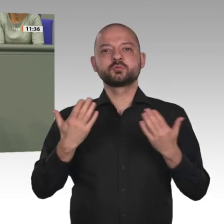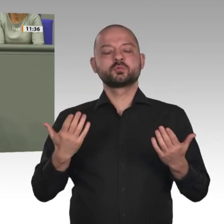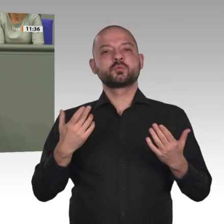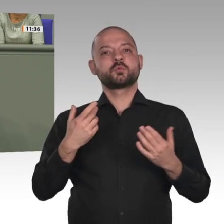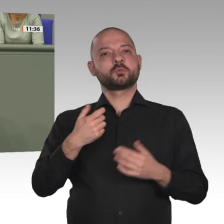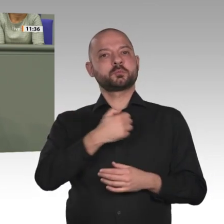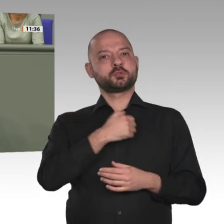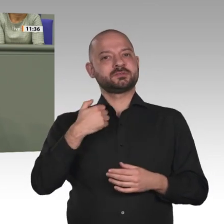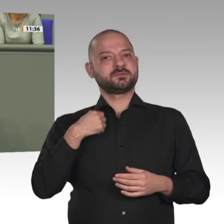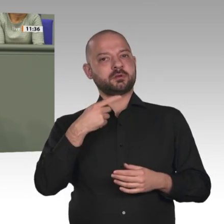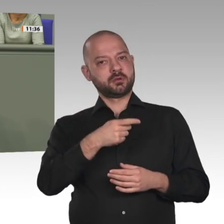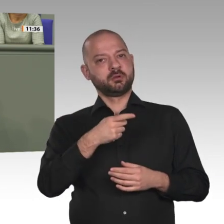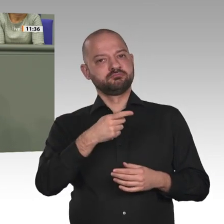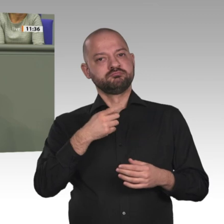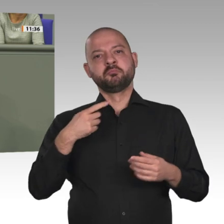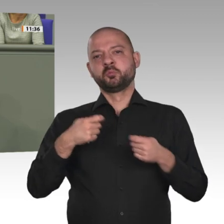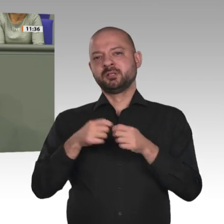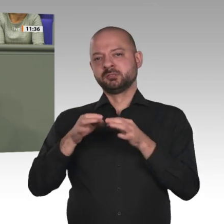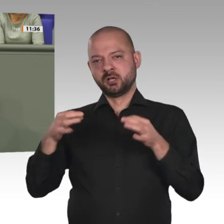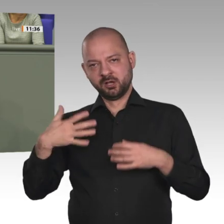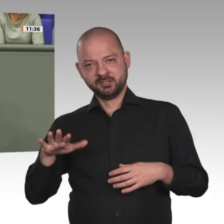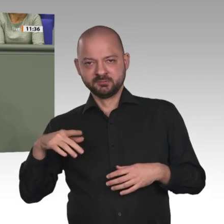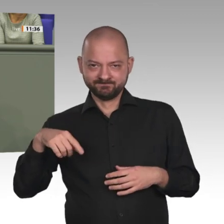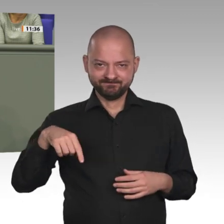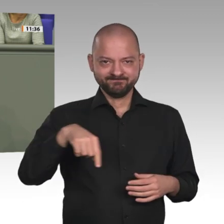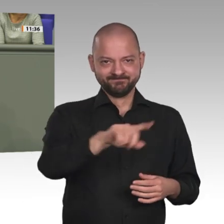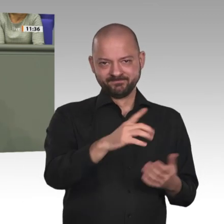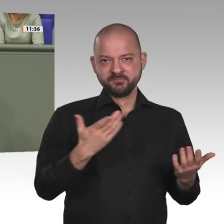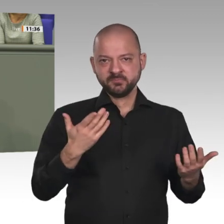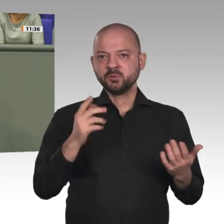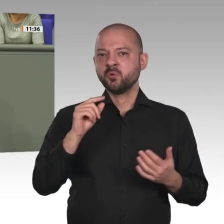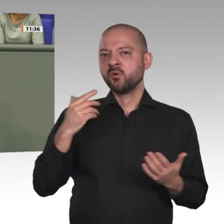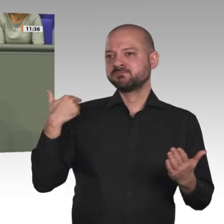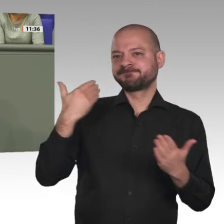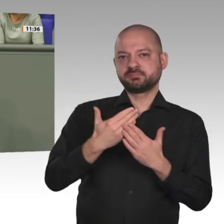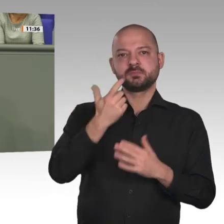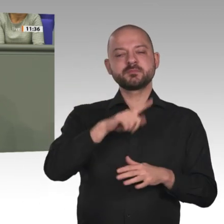Wir machen uns die Entsendung deutscher Soldaten in Krisengebiete im Ausland nicht